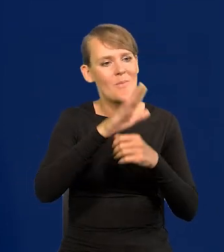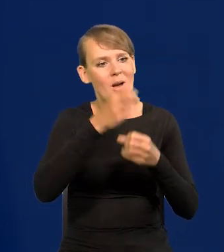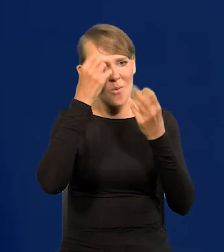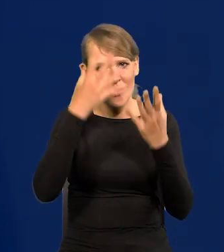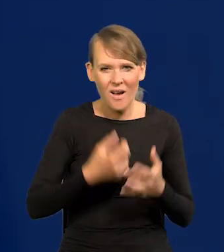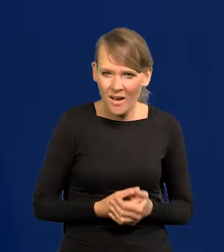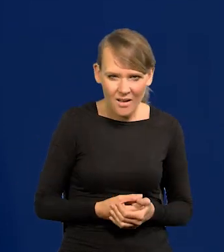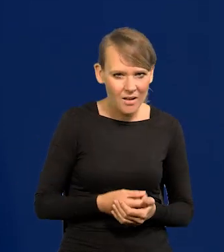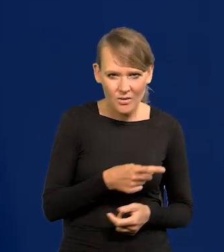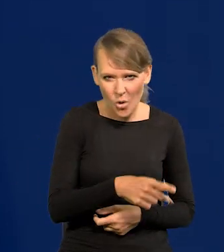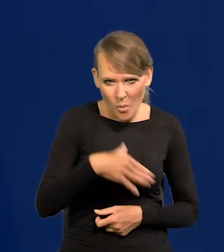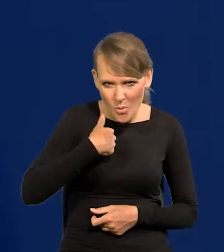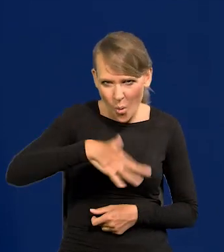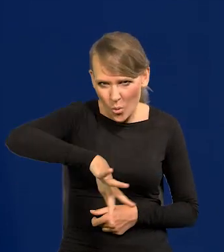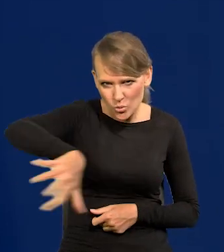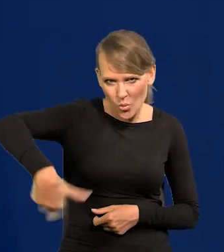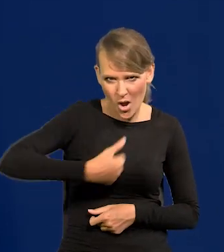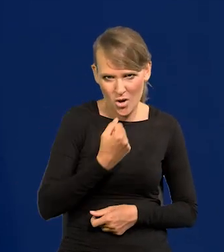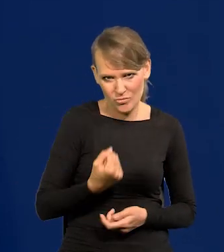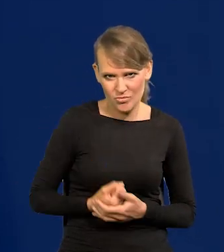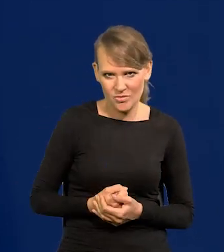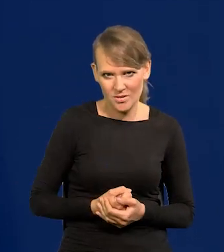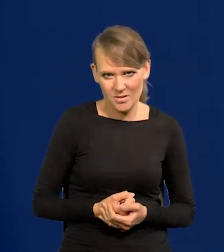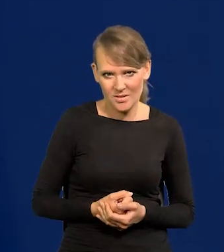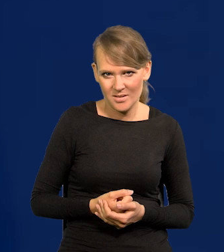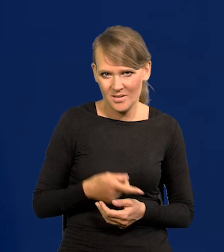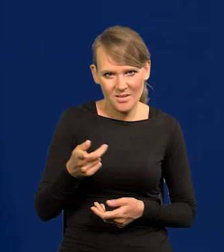To było zwykłe ukradzione, zgrabowane rzeczy, ociekające krwią.